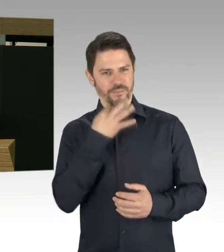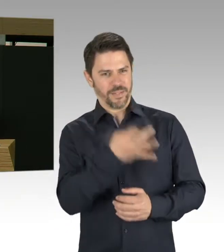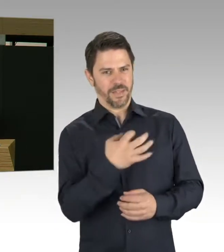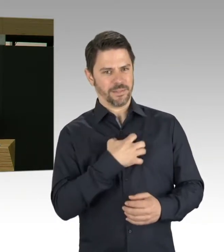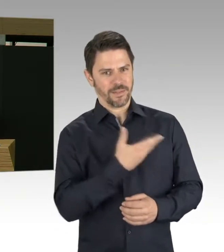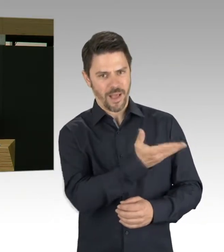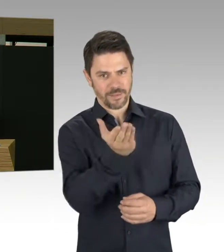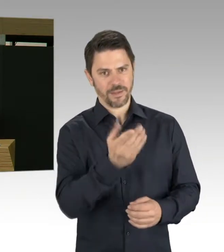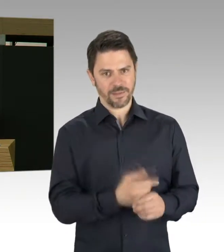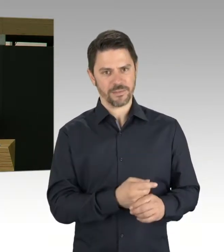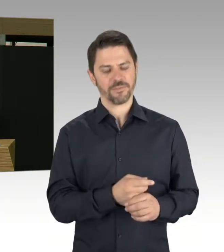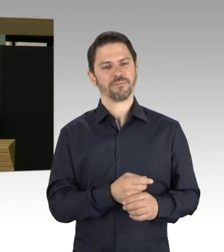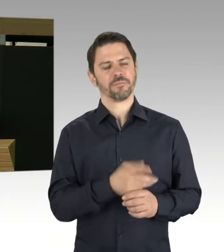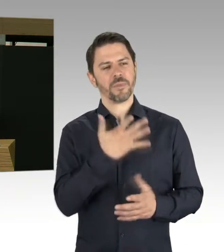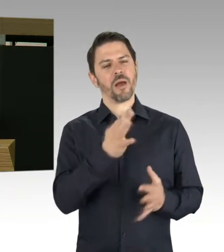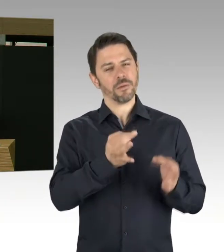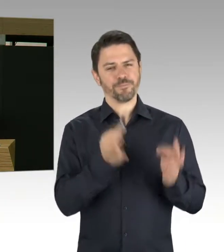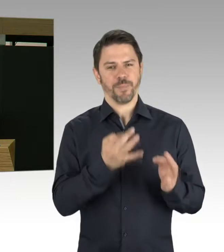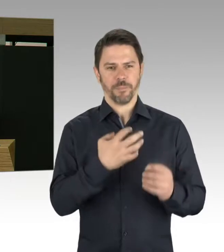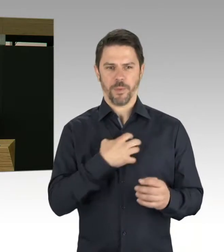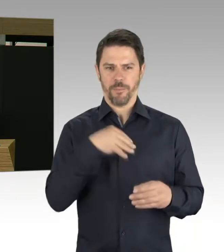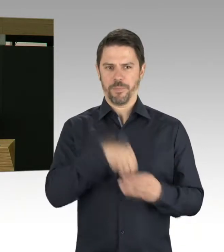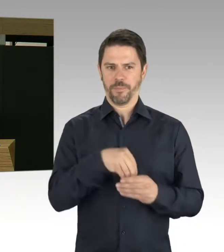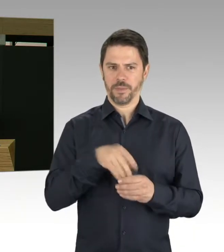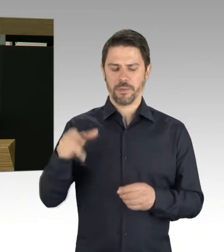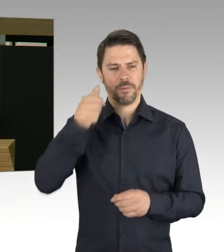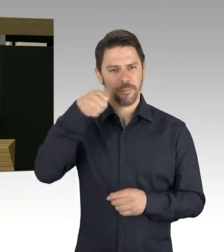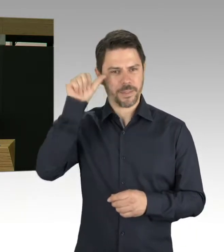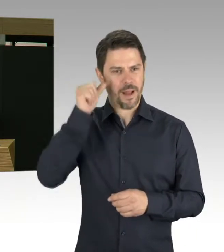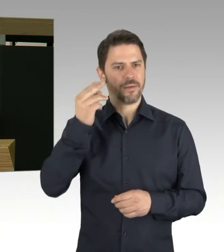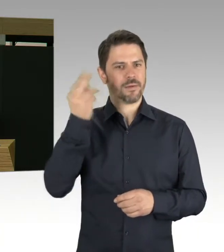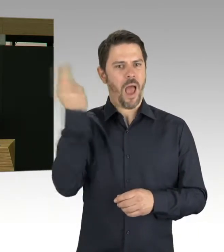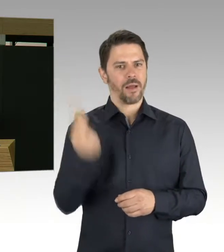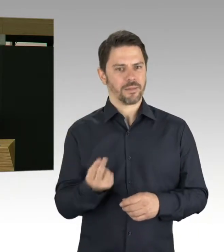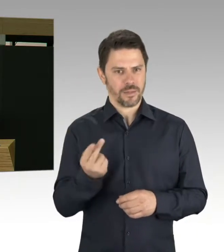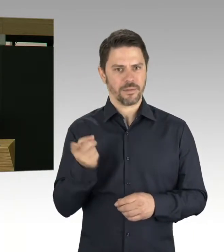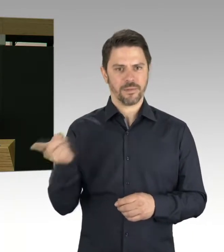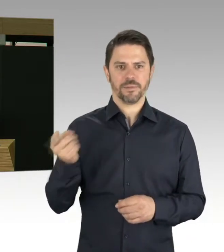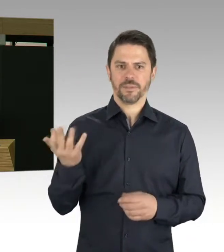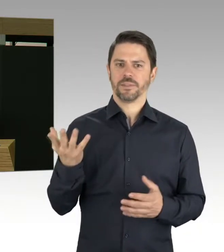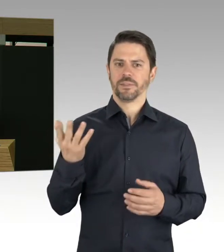wegen Statikproblemen am Dach, war der Presse zu entnehmen, vor allem vor dem Hintergrund, dass die Gerüchteküche kocht